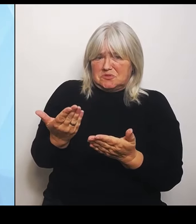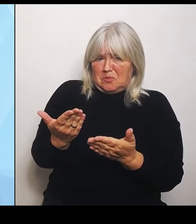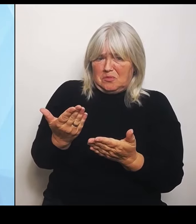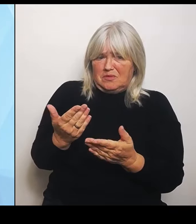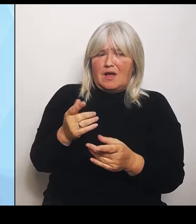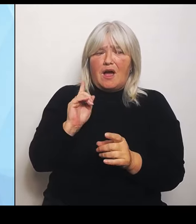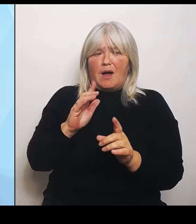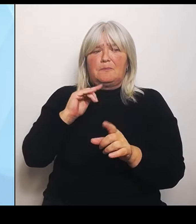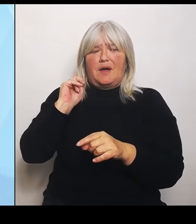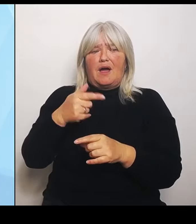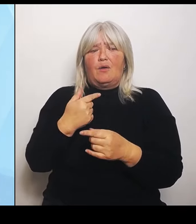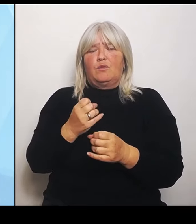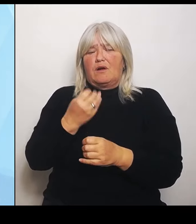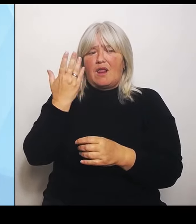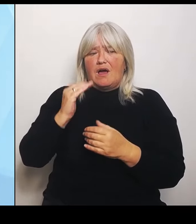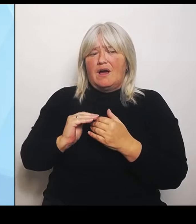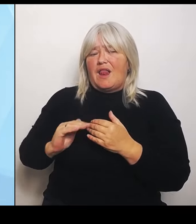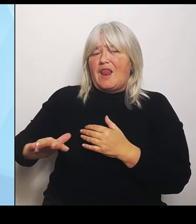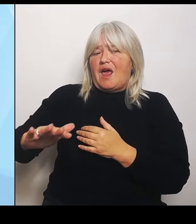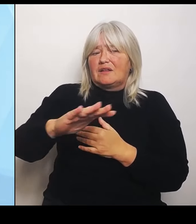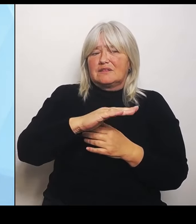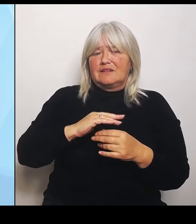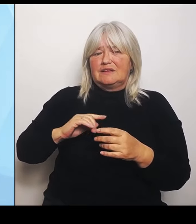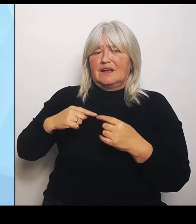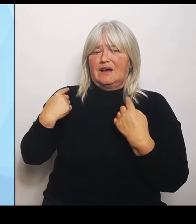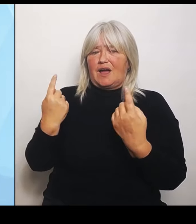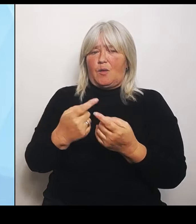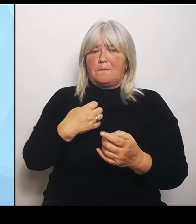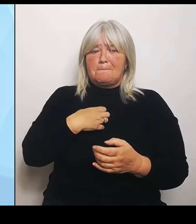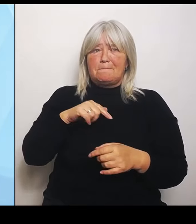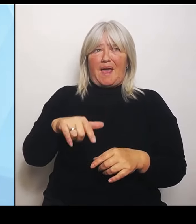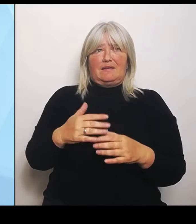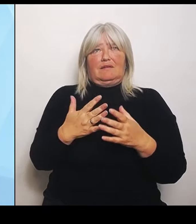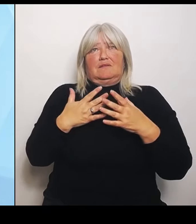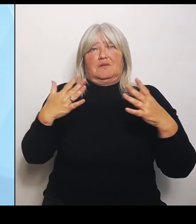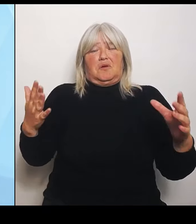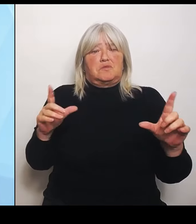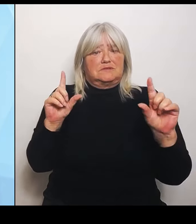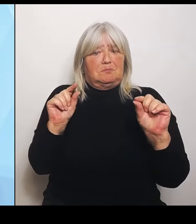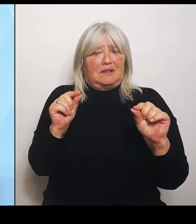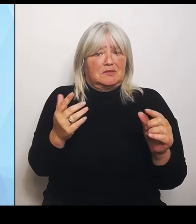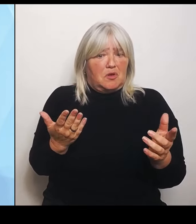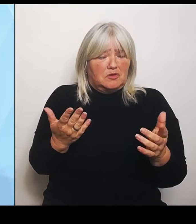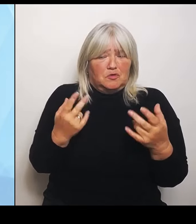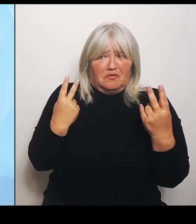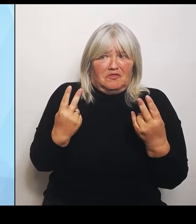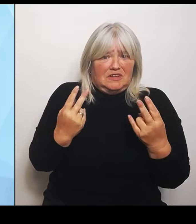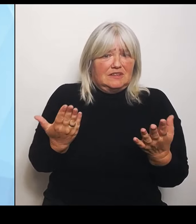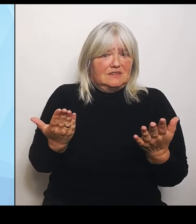eine große Bedeutung spielt und ein anderes Konstrukt notwendig ist als jetzt zum Beispiel in einem